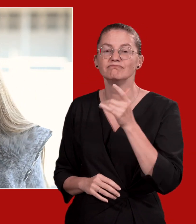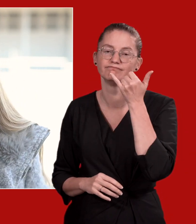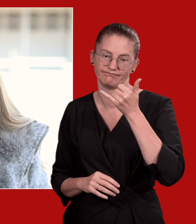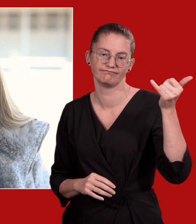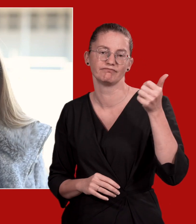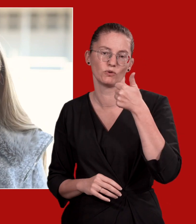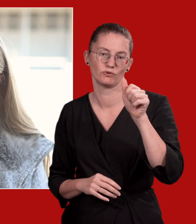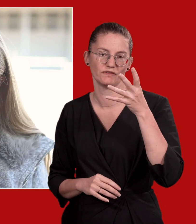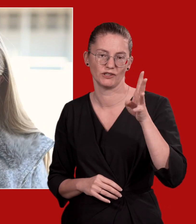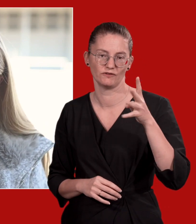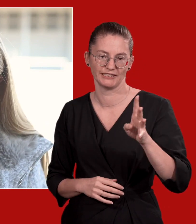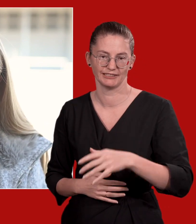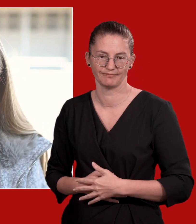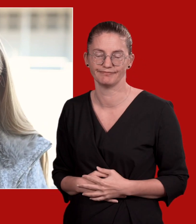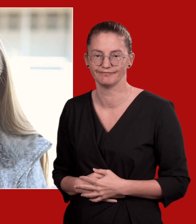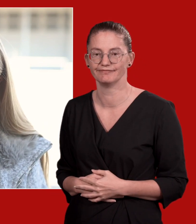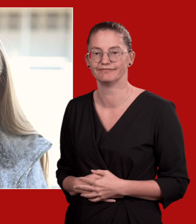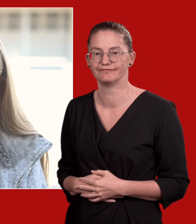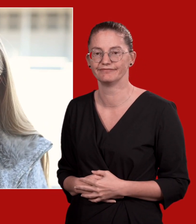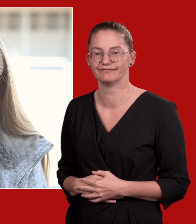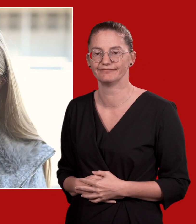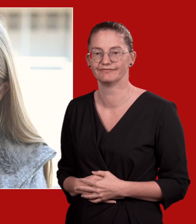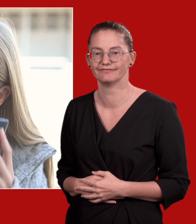Im Falle einer Gefährdungslage rufen Sie 144.